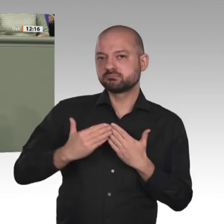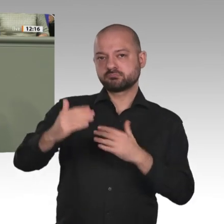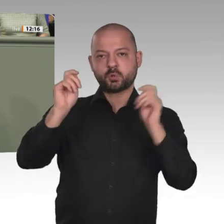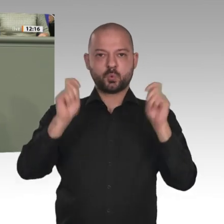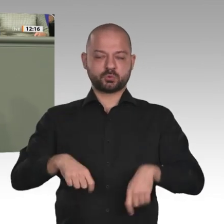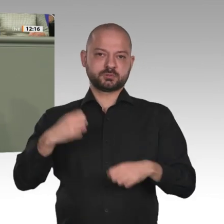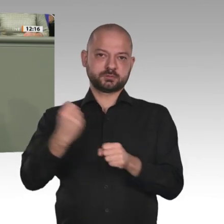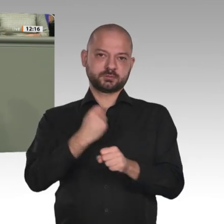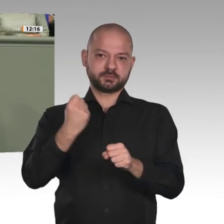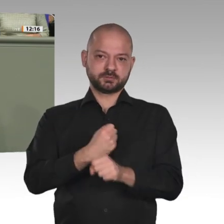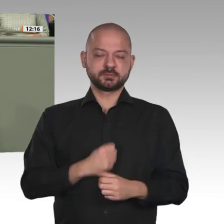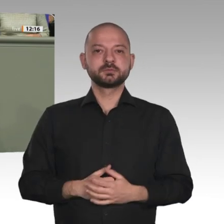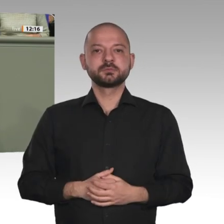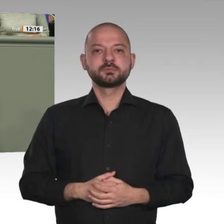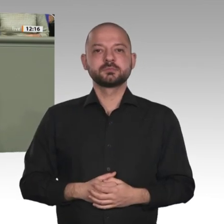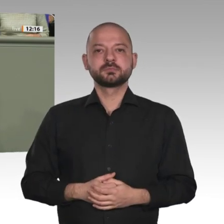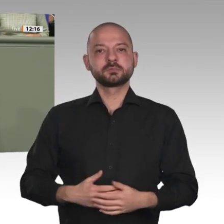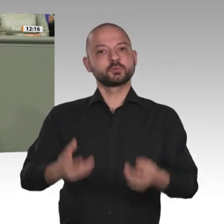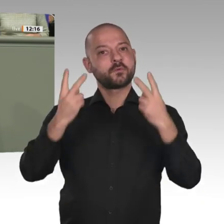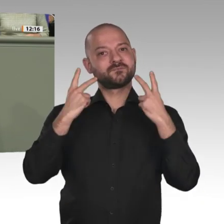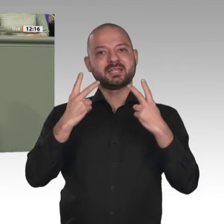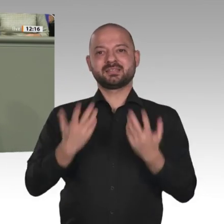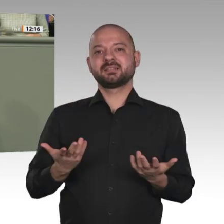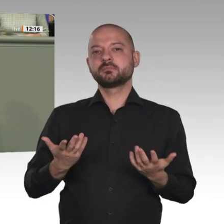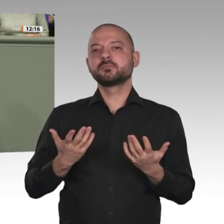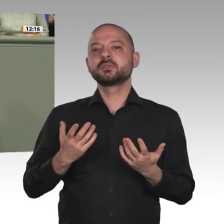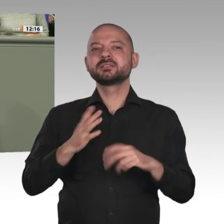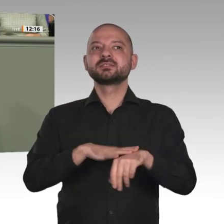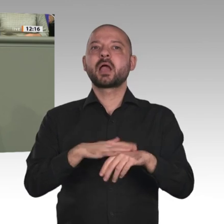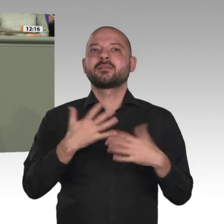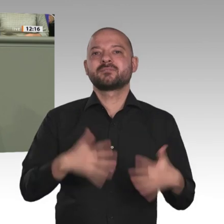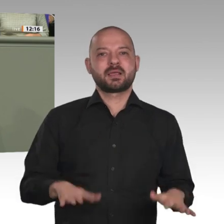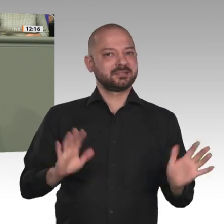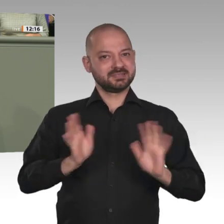es gut ausgeht. Wir wissen am Ende nicht, wie es ausgeht. Das kann heute niemand prognostizieren.